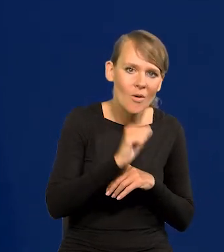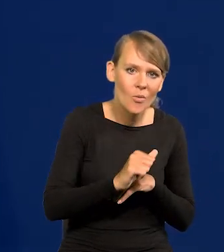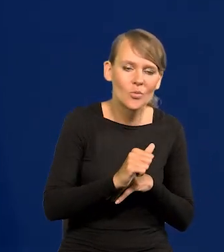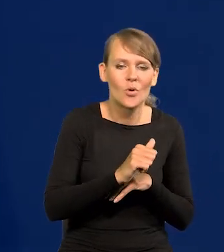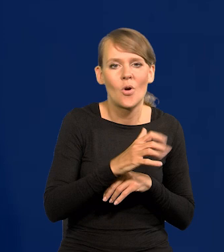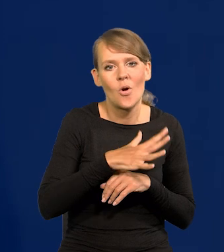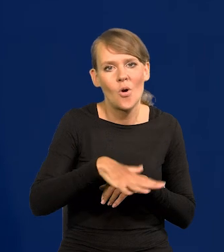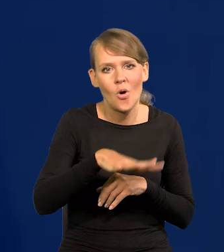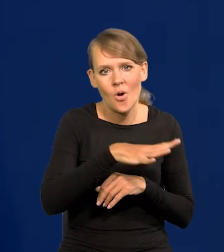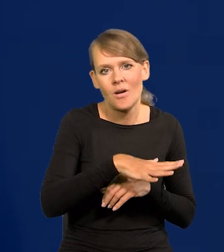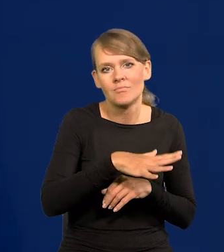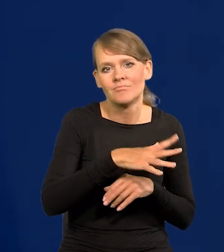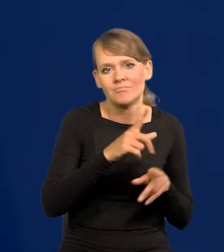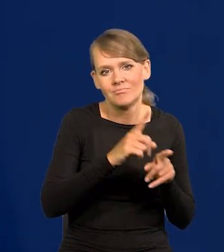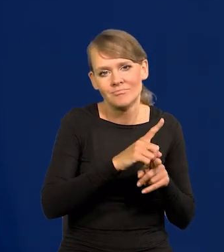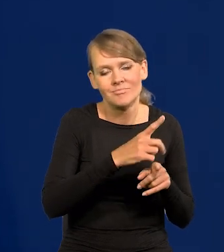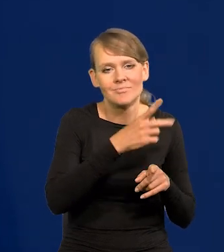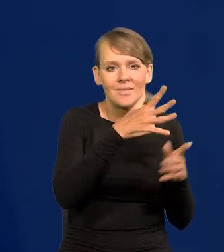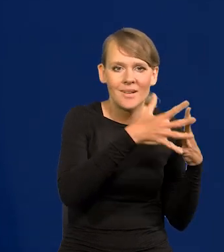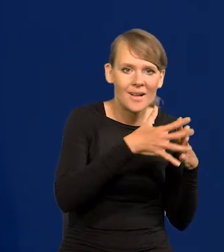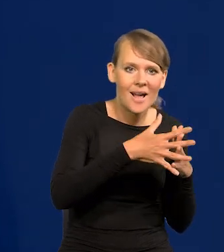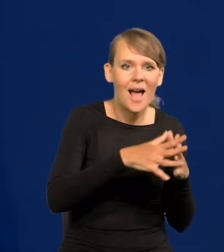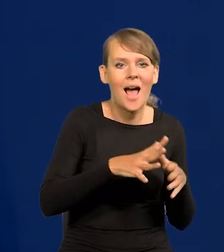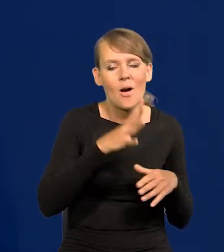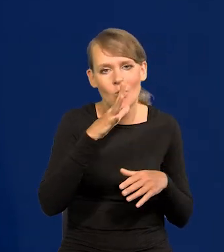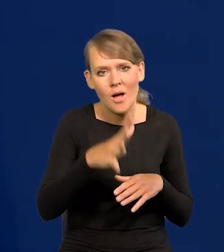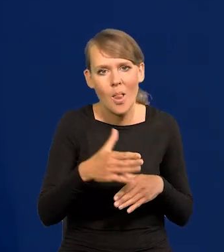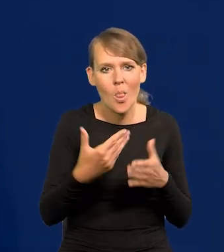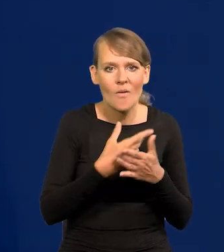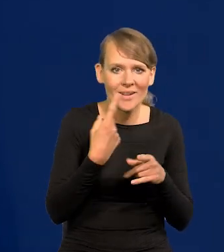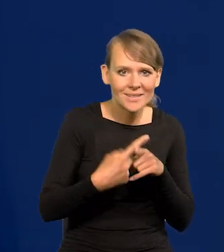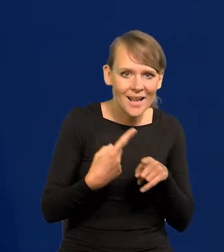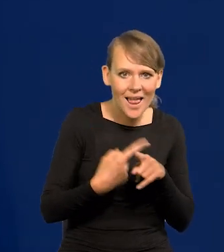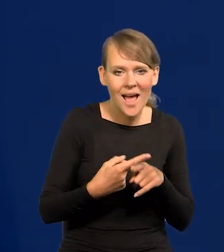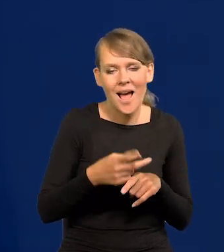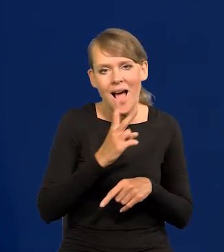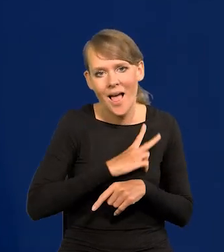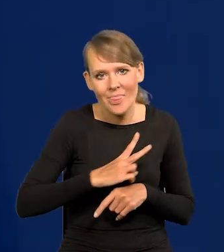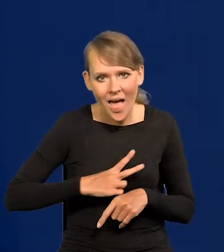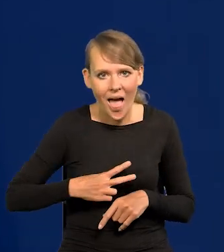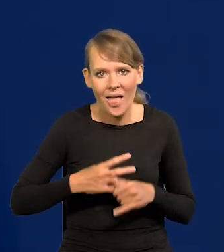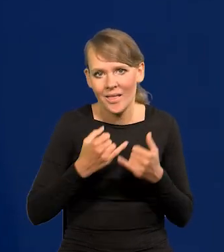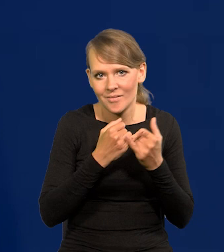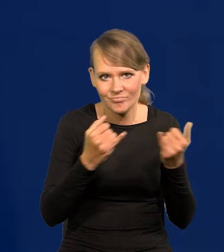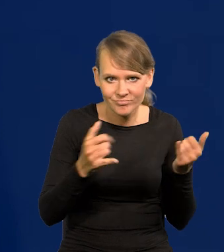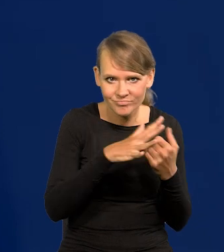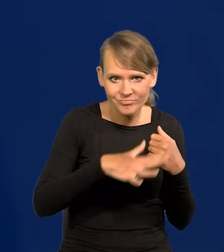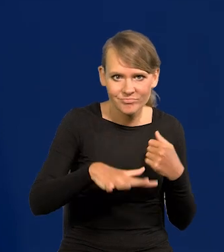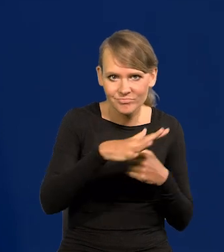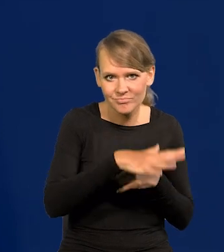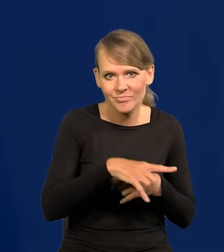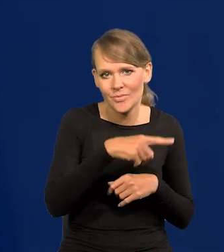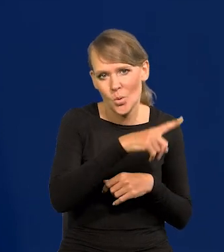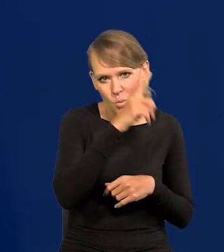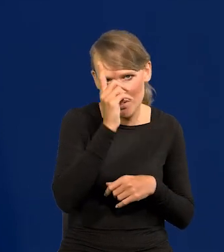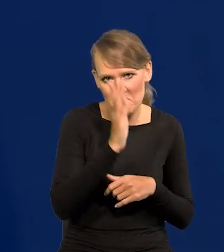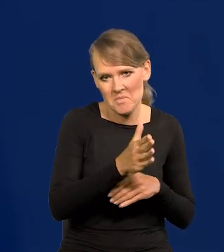śródziemnomorski, obejmujący też Stany, Australię, Nową Zelandię i tak dalej, Kanadę i tak dalej, to będzie coraz mniej tych ludzi